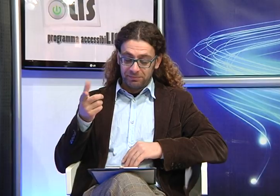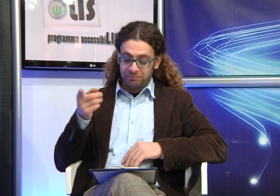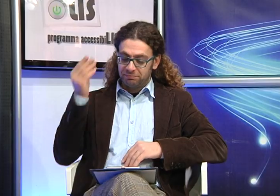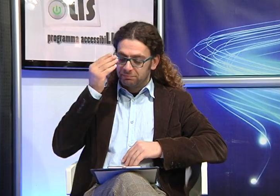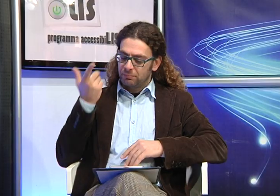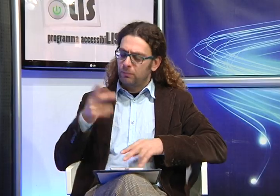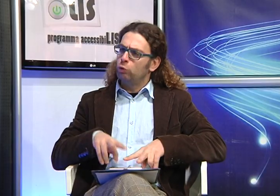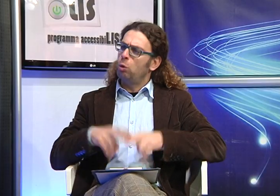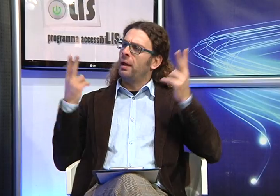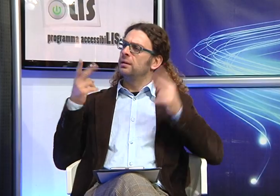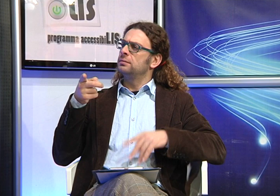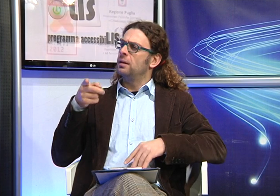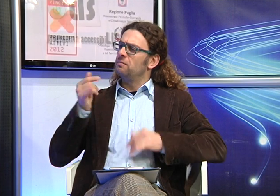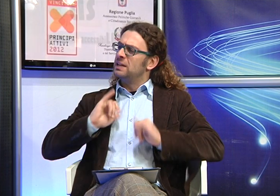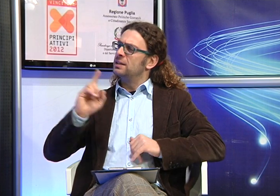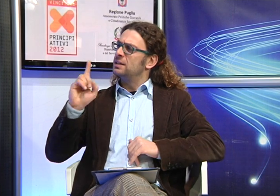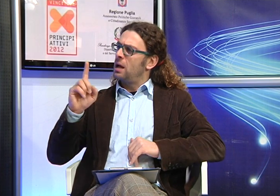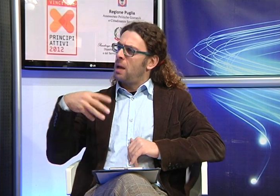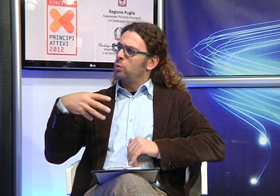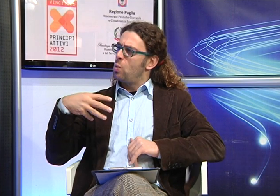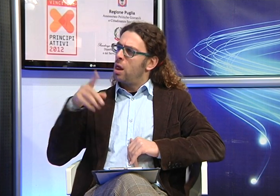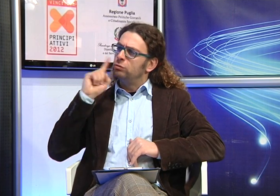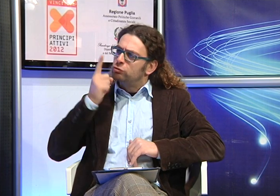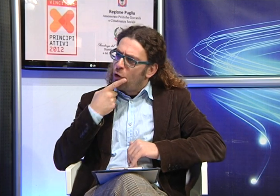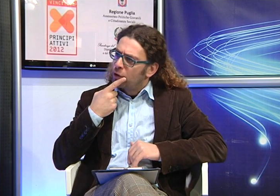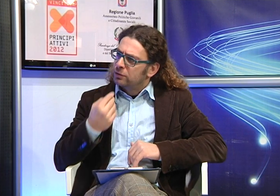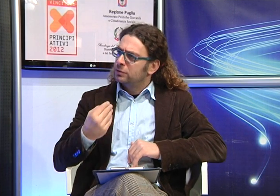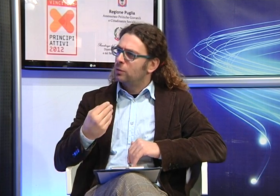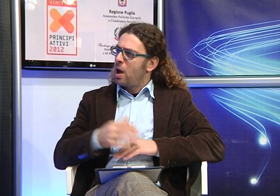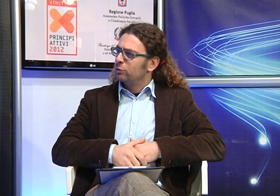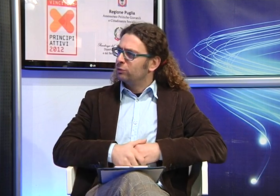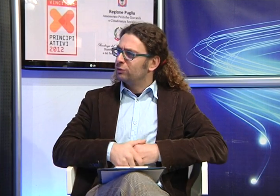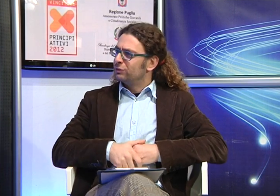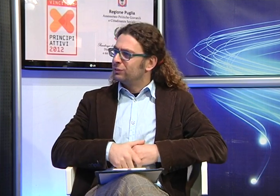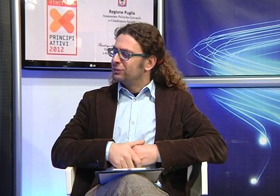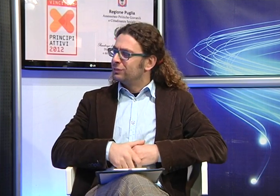Quando hai scoperto che tua figlia Manuela era sorda?